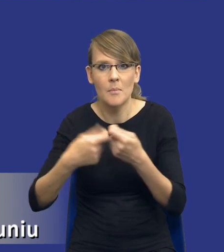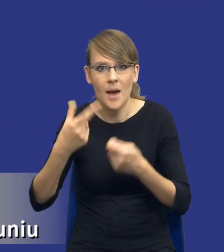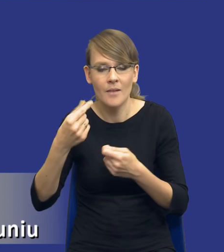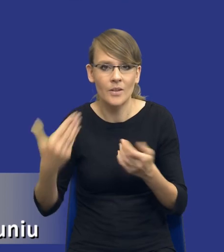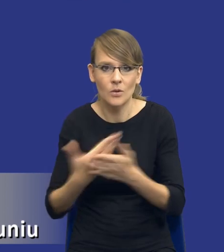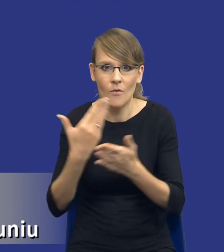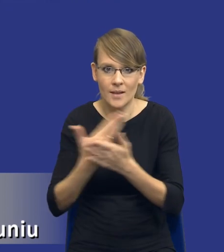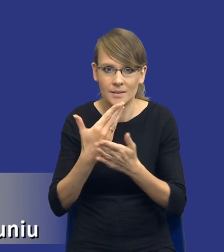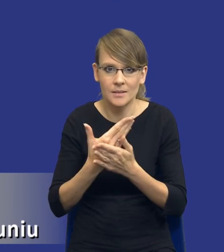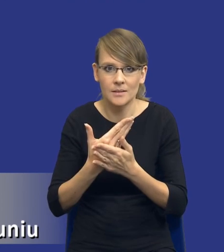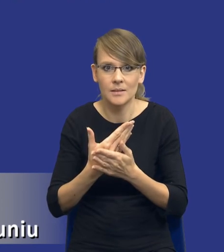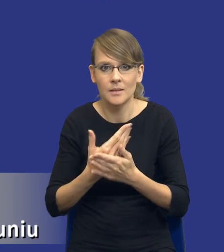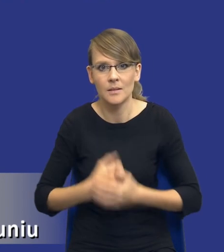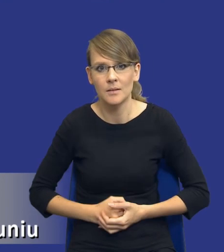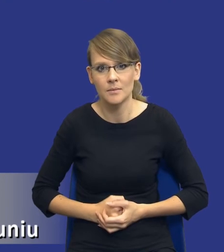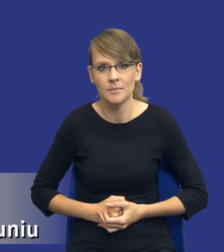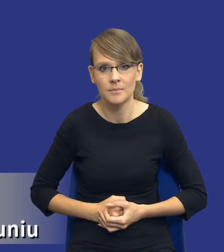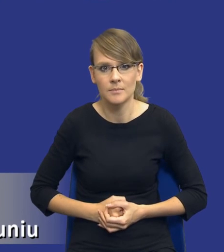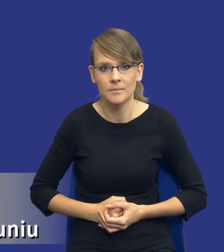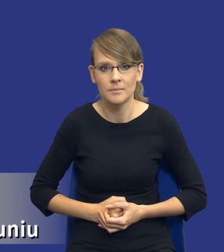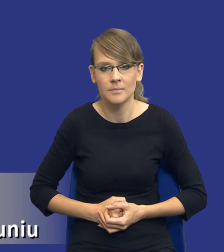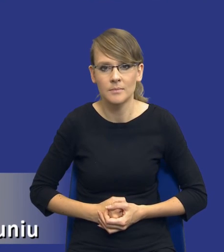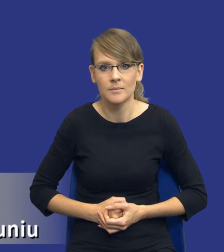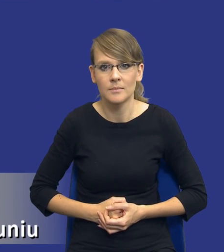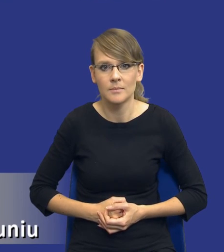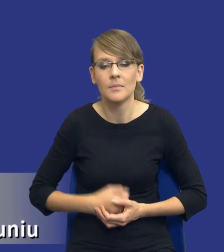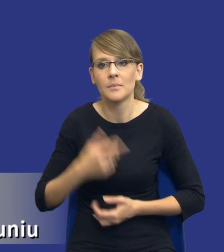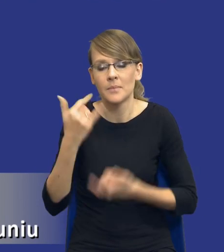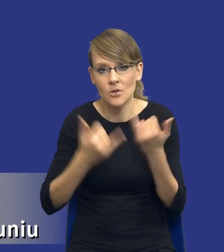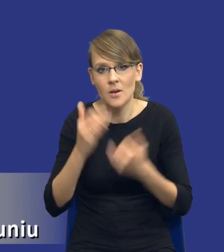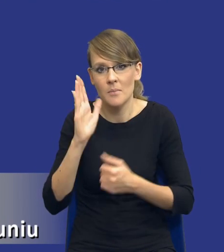jeżeli będzie oczywiście taka fala, będzie na to czas i będą na to pieniądze po stronie